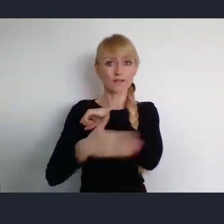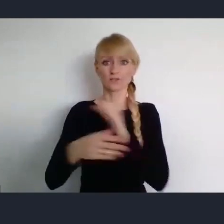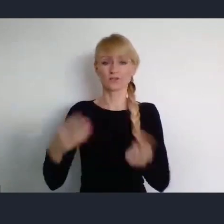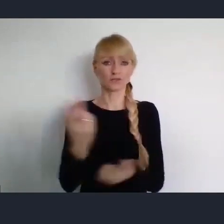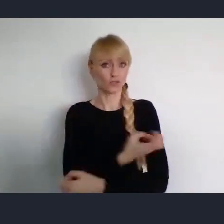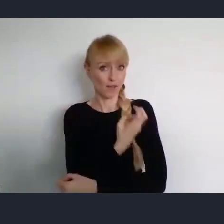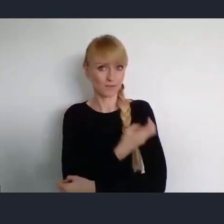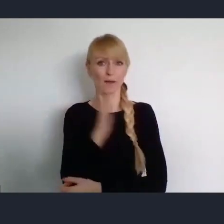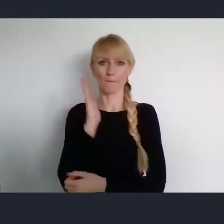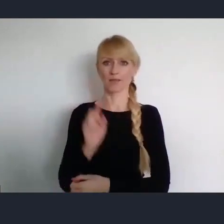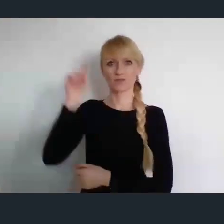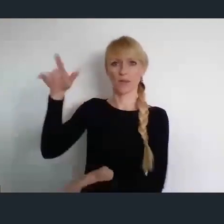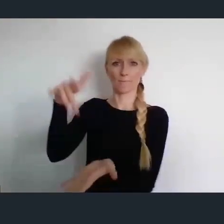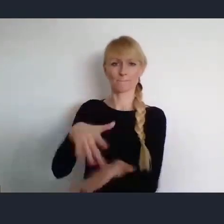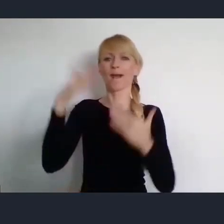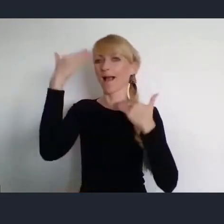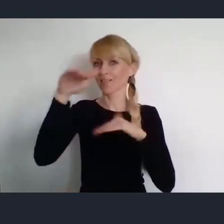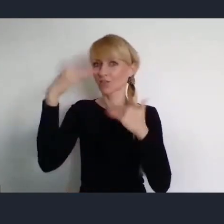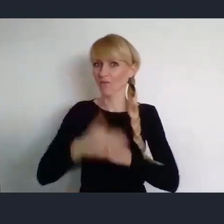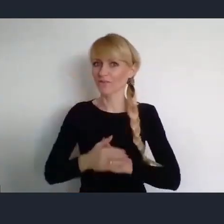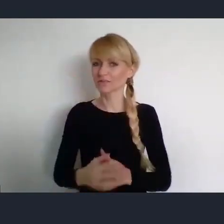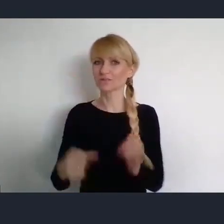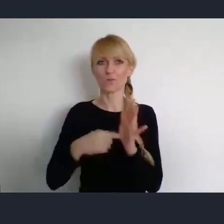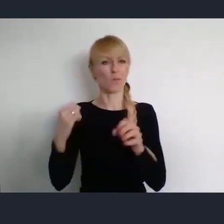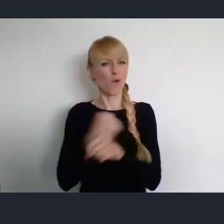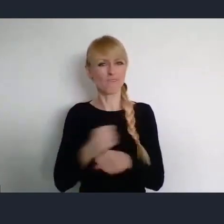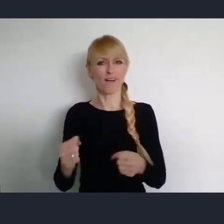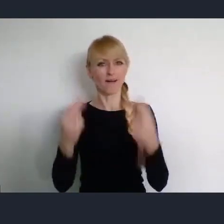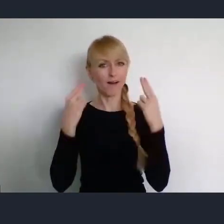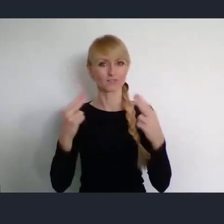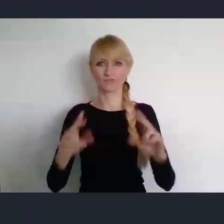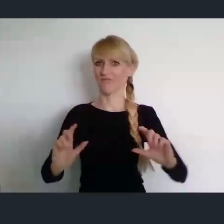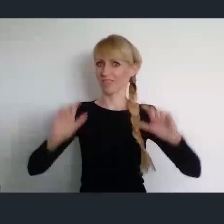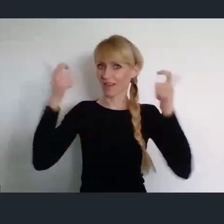To wielkie wydarzenie i ważne. Szczególnie ważne dla naszego środowiska.